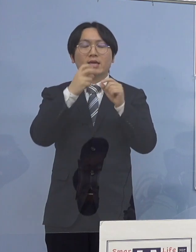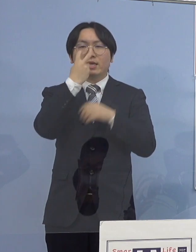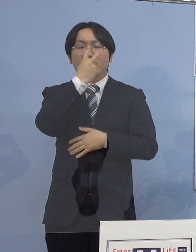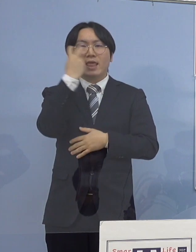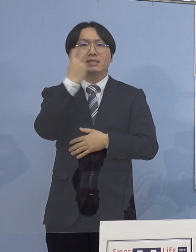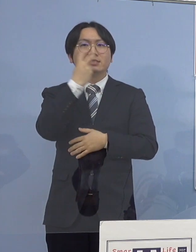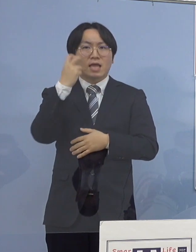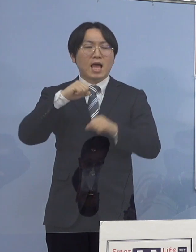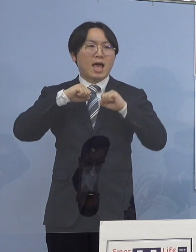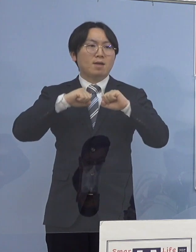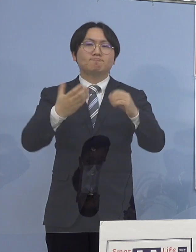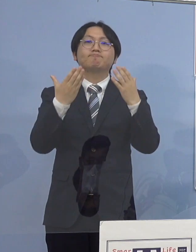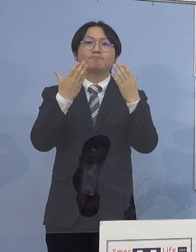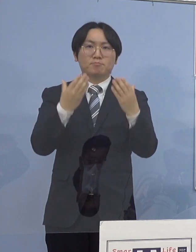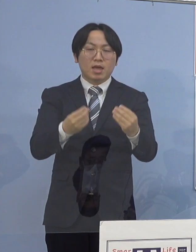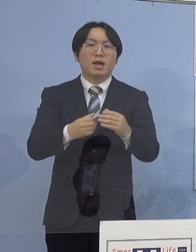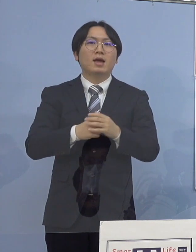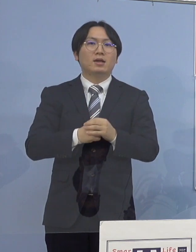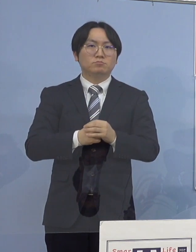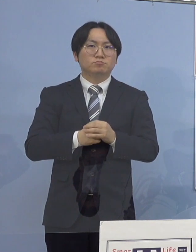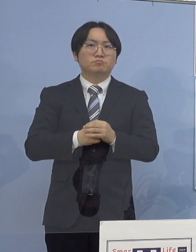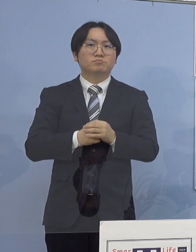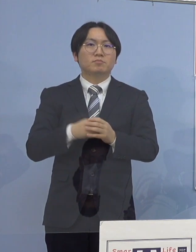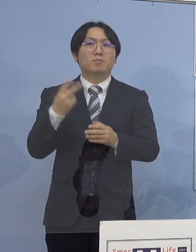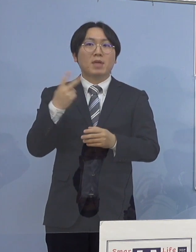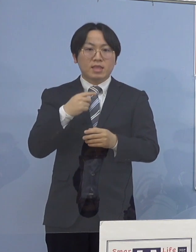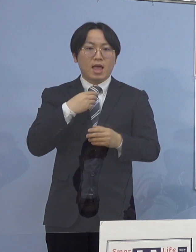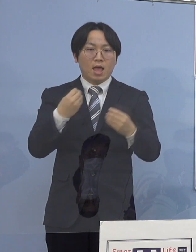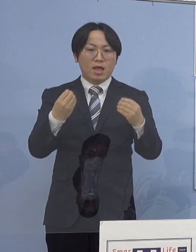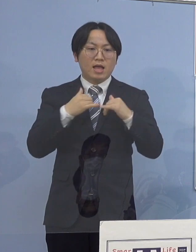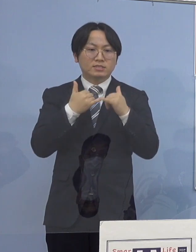当該職員と接触のあったうち6名